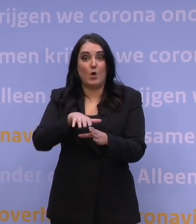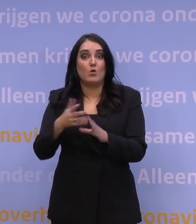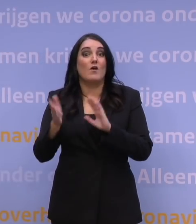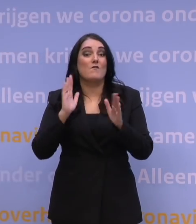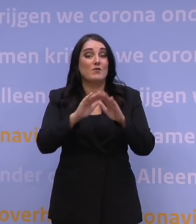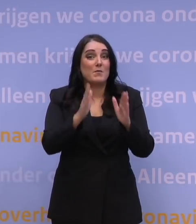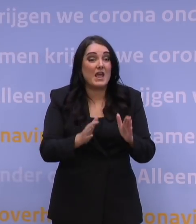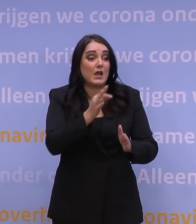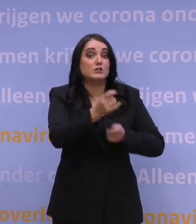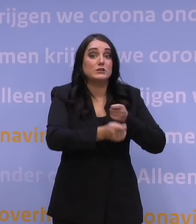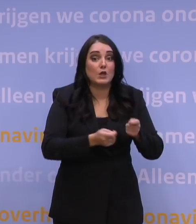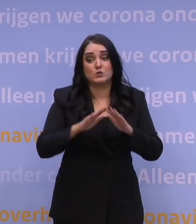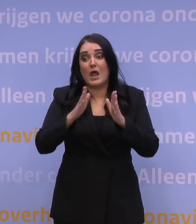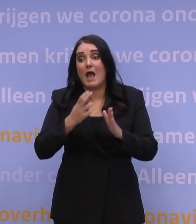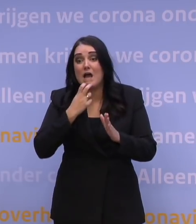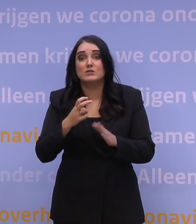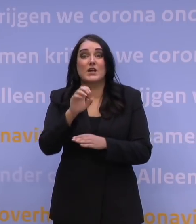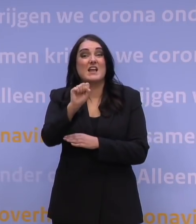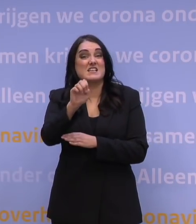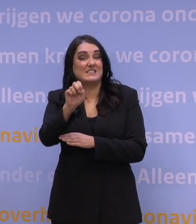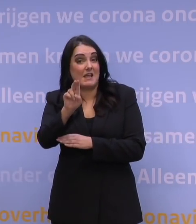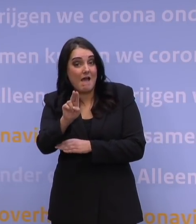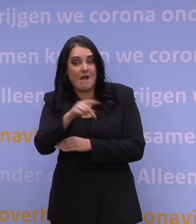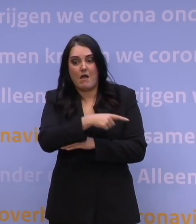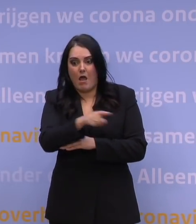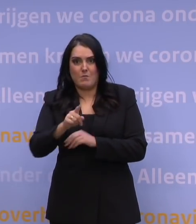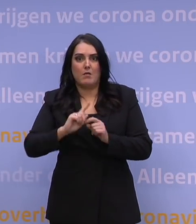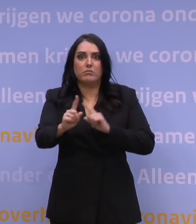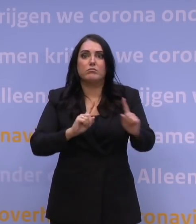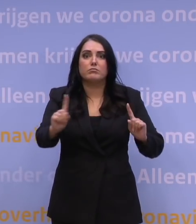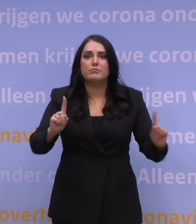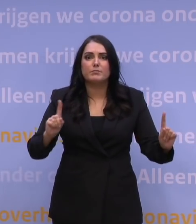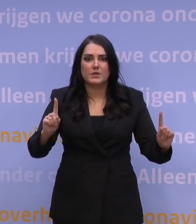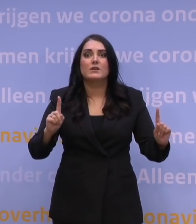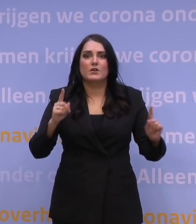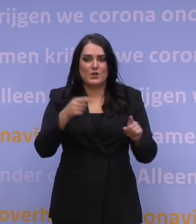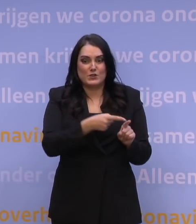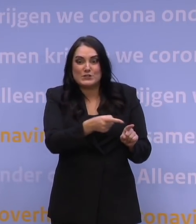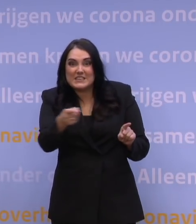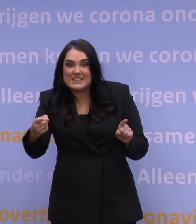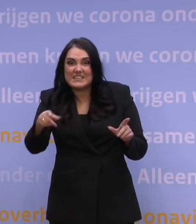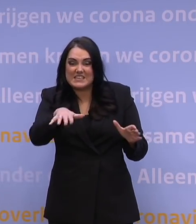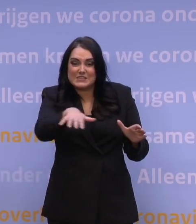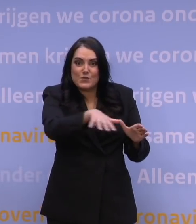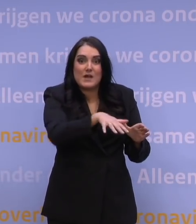in de thuiszorg, bij de huisartsen, op de SEH. En dat betekent dat we voor dat type scenario's een uitwerking moeten hebben